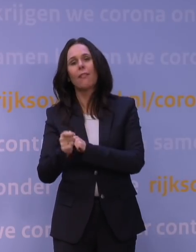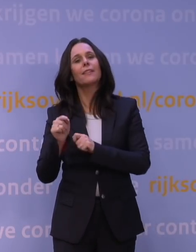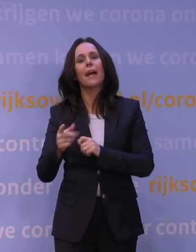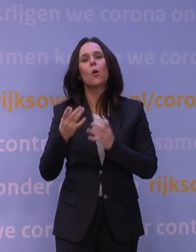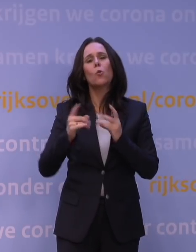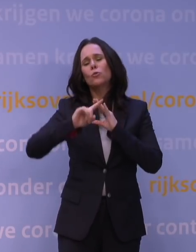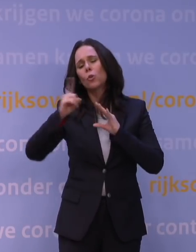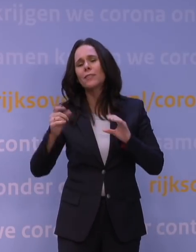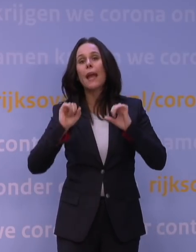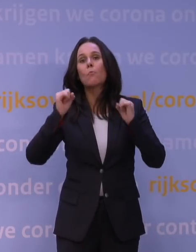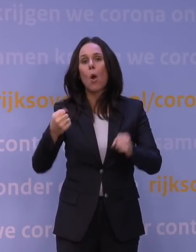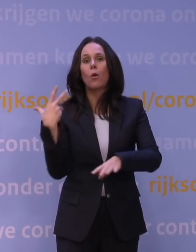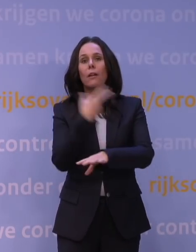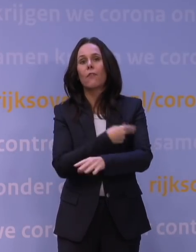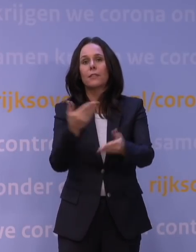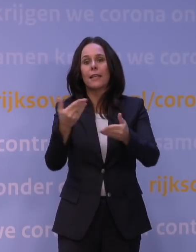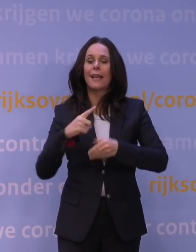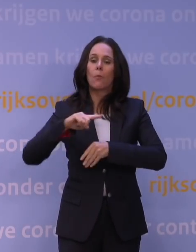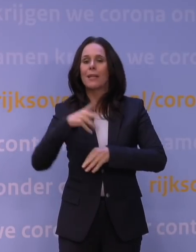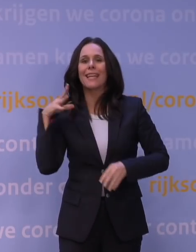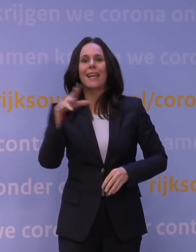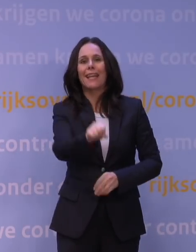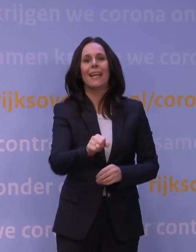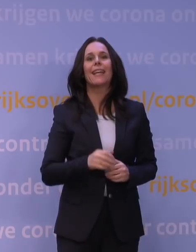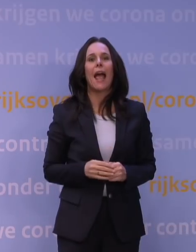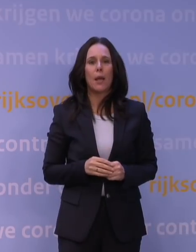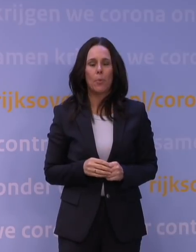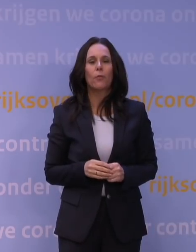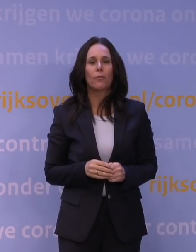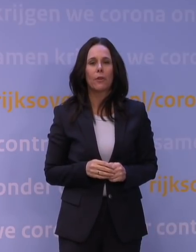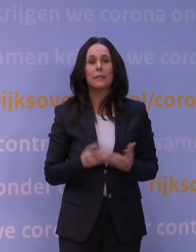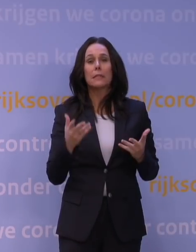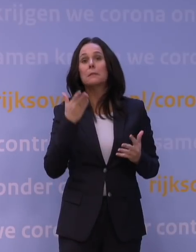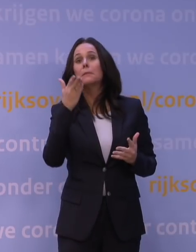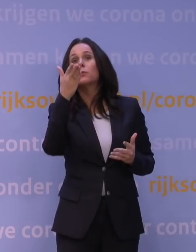een vaccin krijgen om meteen in te grijpen? Dat is een van die punten op de horizon waar we naartoe willen.